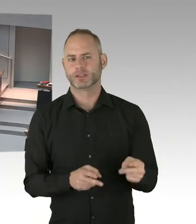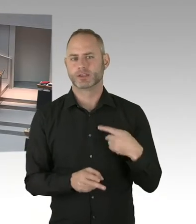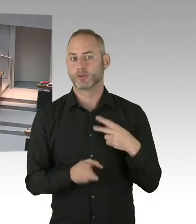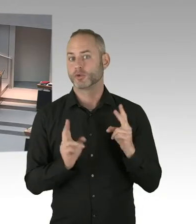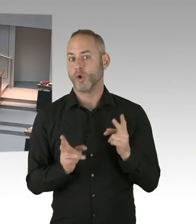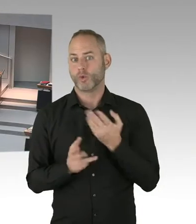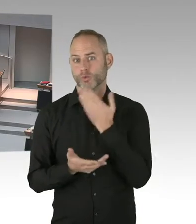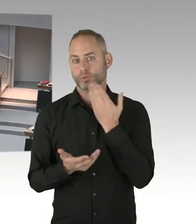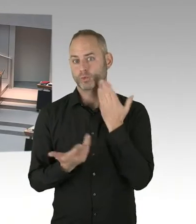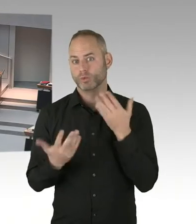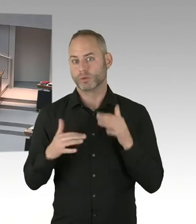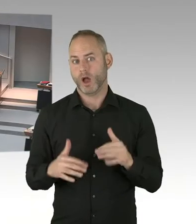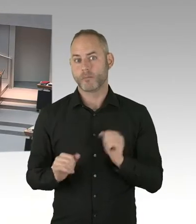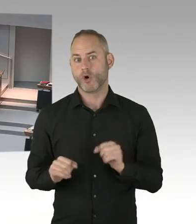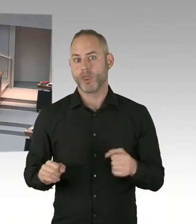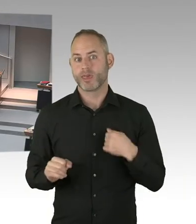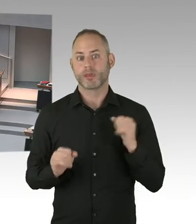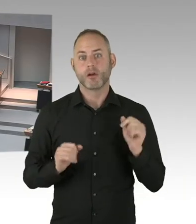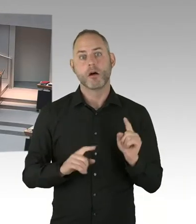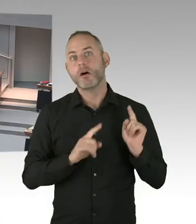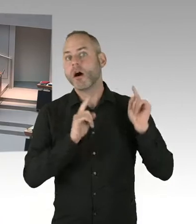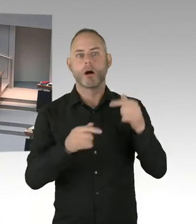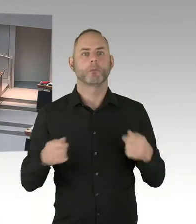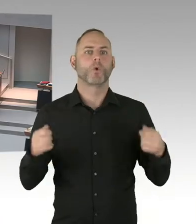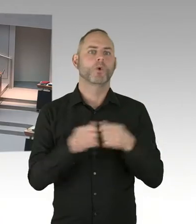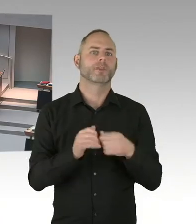dass das Neutralitätsgesetz nicht verfassungskonform auszulegen sei?